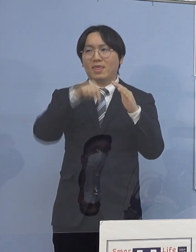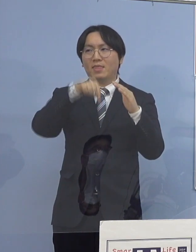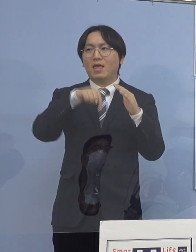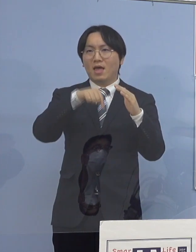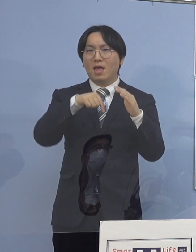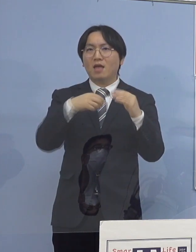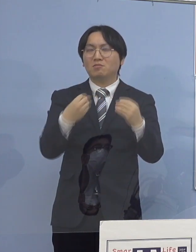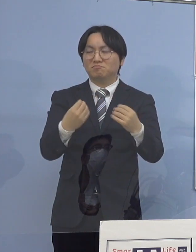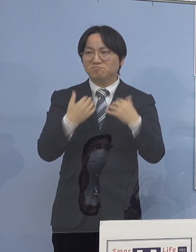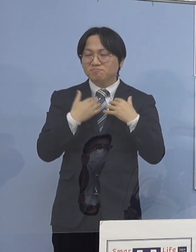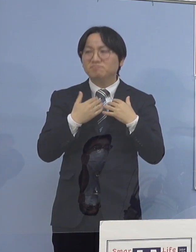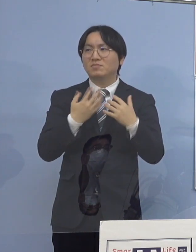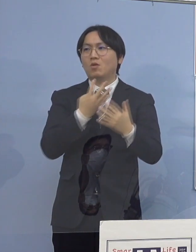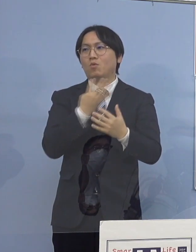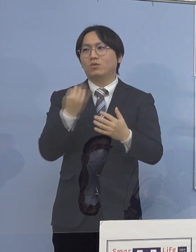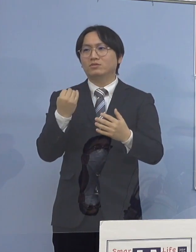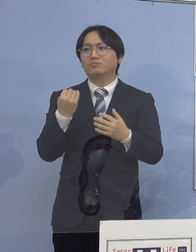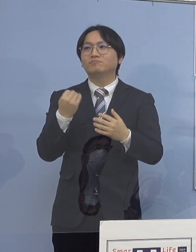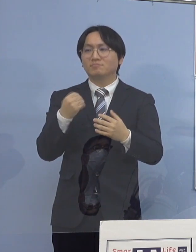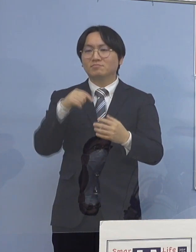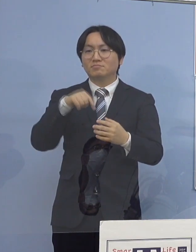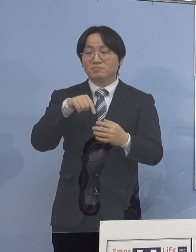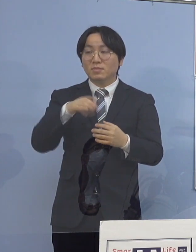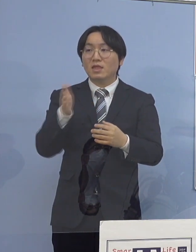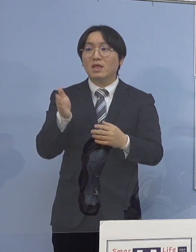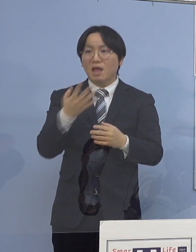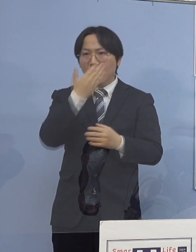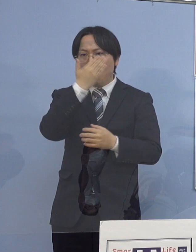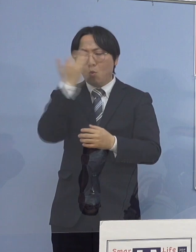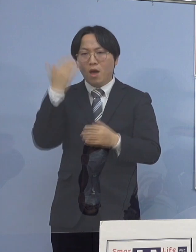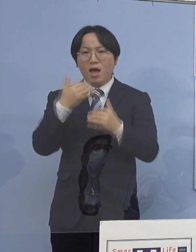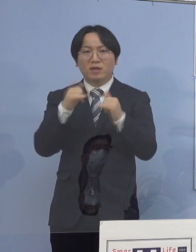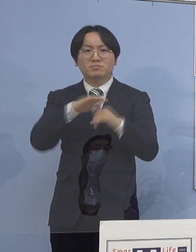そして、それが今度は高齢者へ こういう構図になる